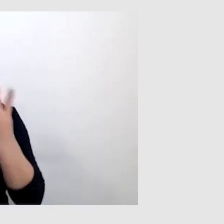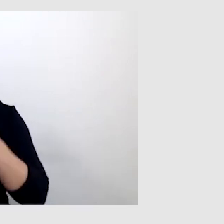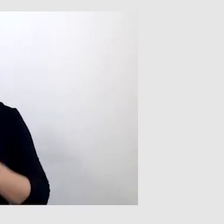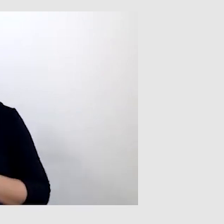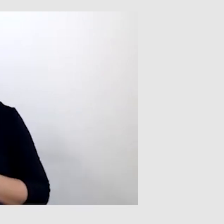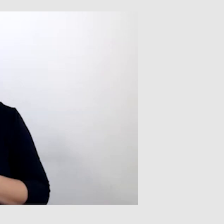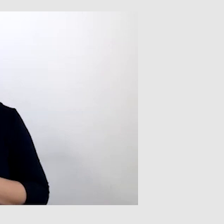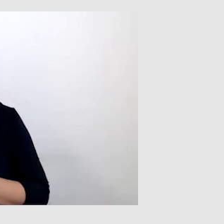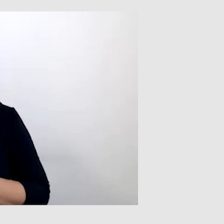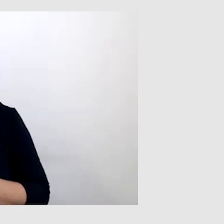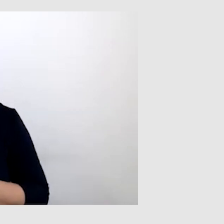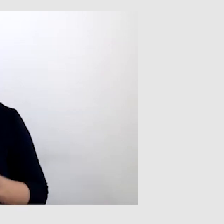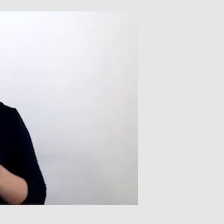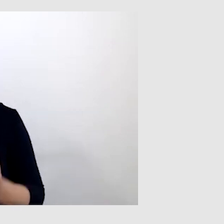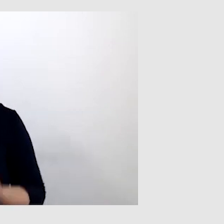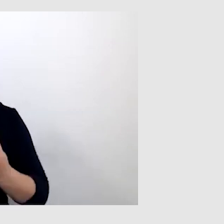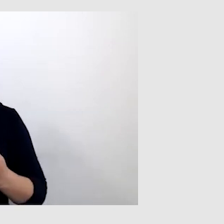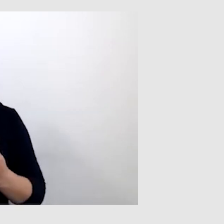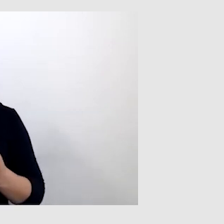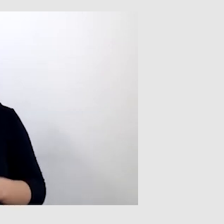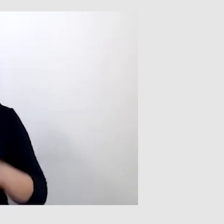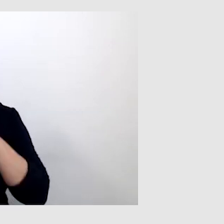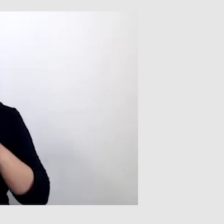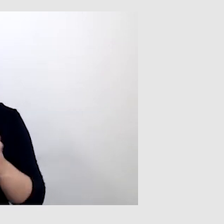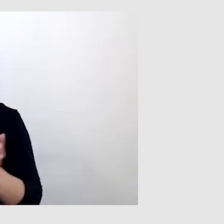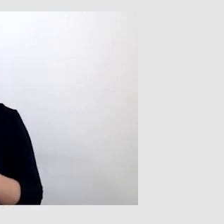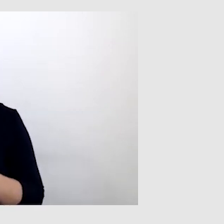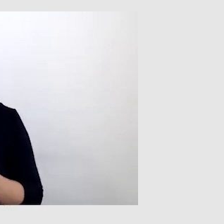I to jest właśnie kluczowy element komunikacji międzyludzkiej.